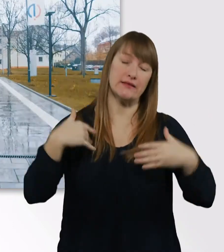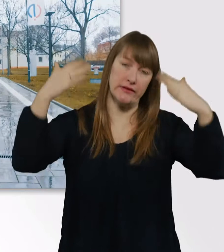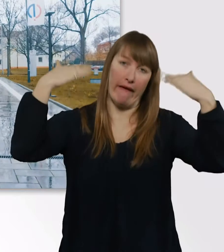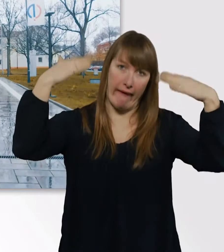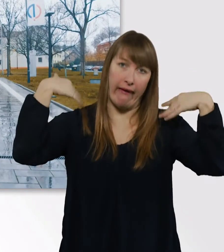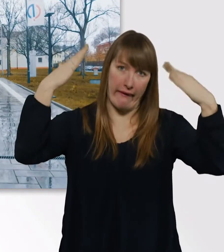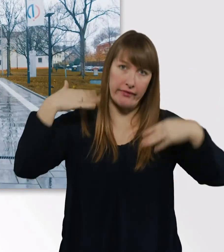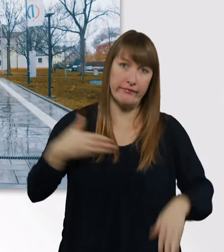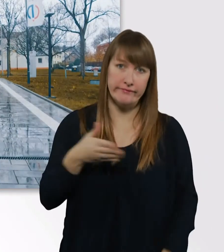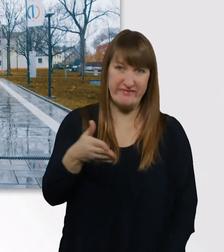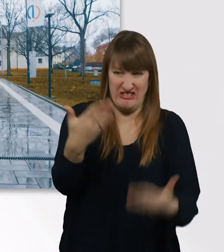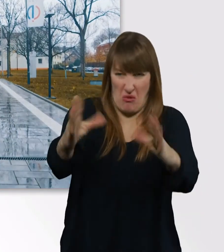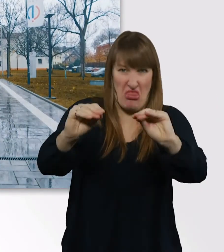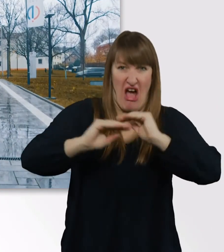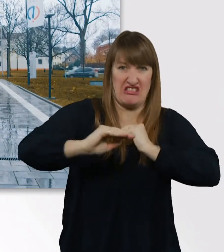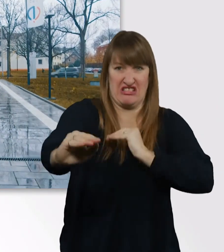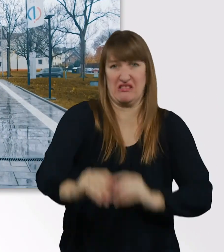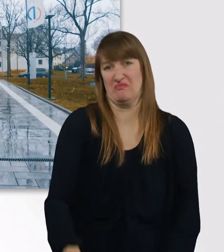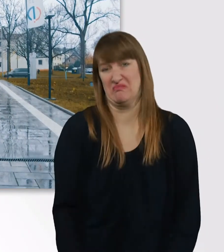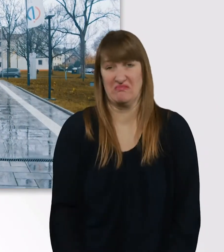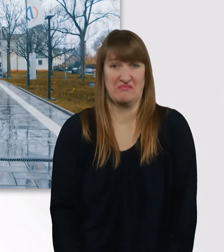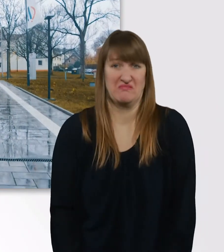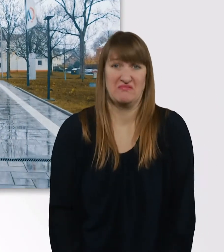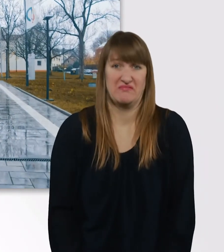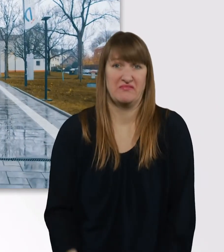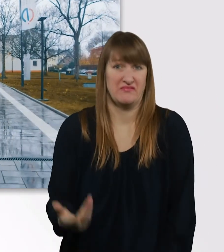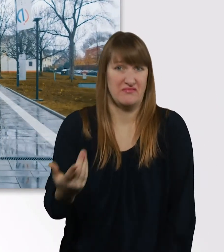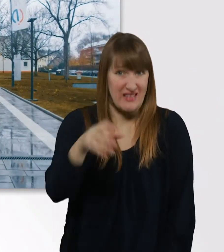So nass ist es, ich weiß gar nicht, ob ihr das richtig erkennen könnt.